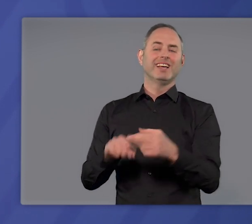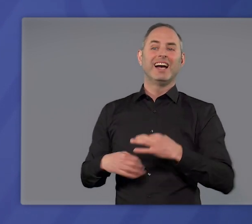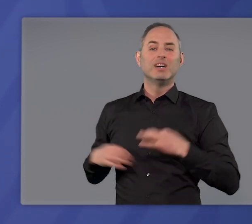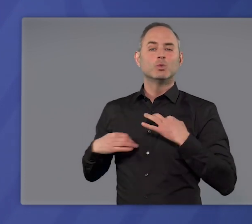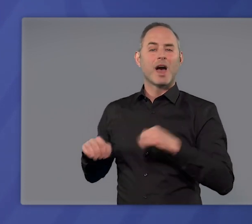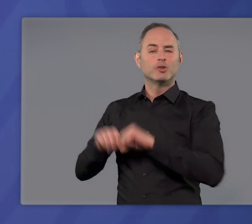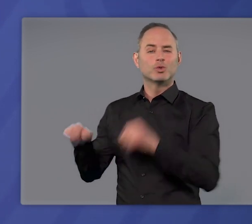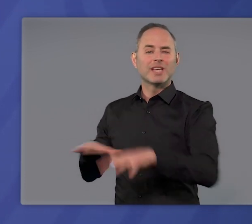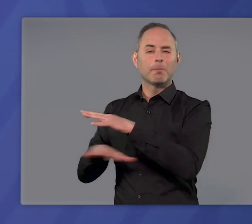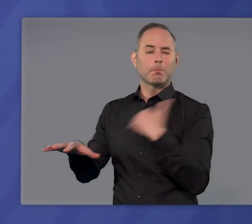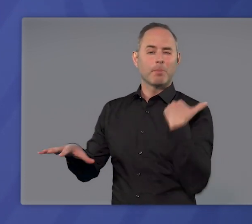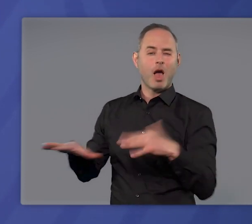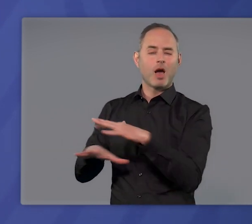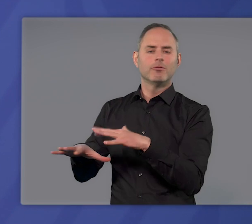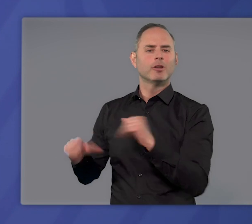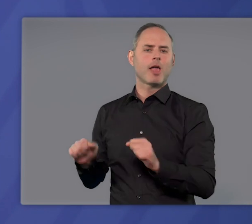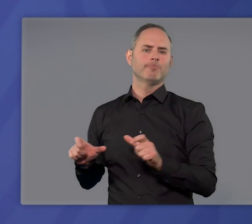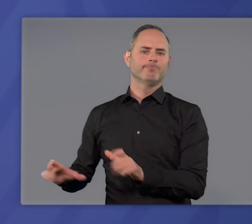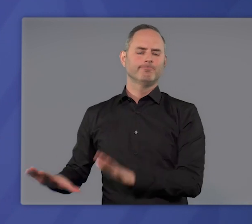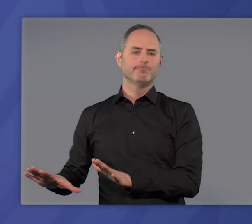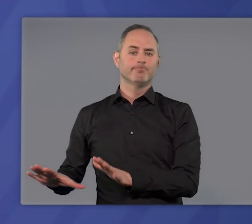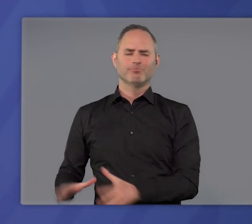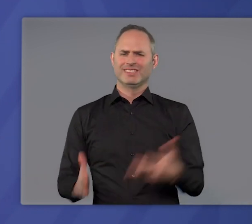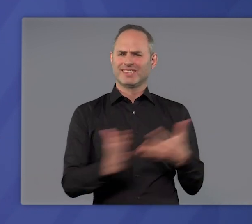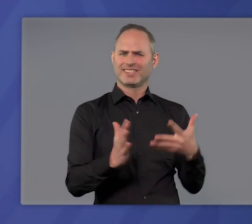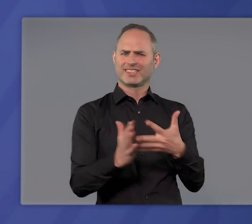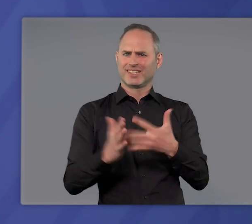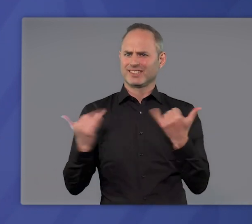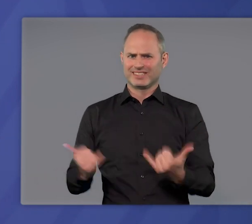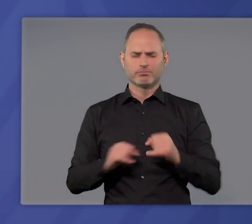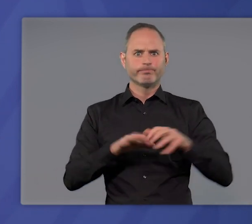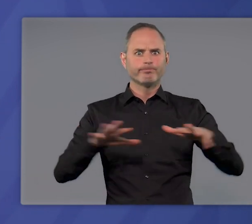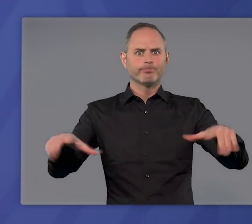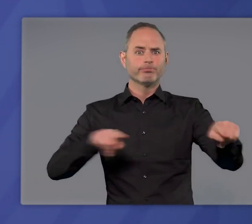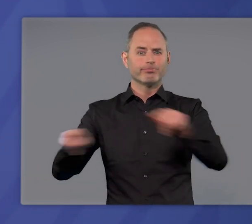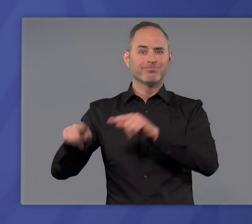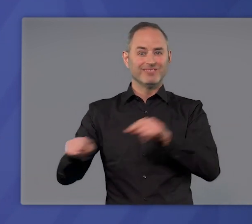unseres Gesundheitssystems zu verhindern. Systematisches Testen ist das Mittel,